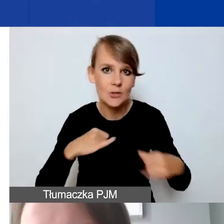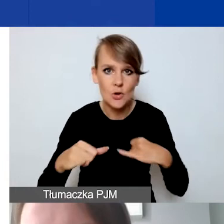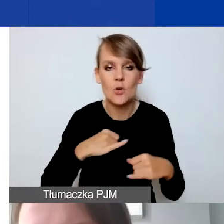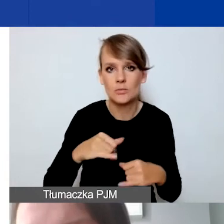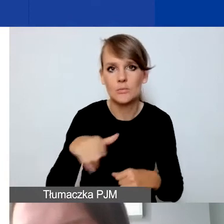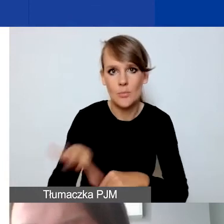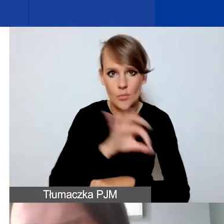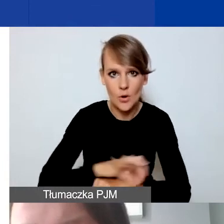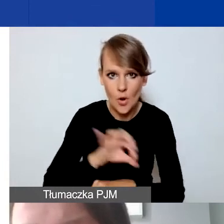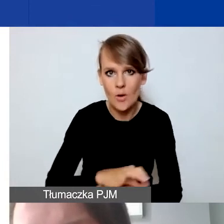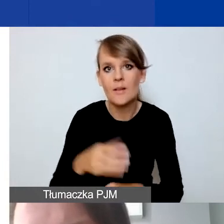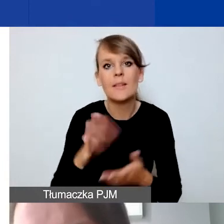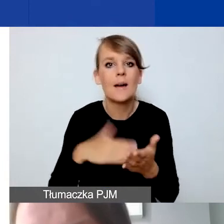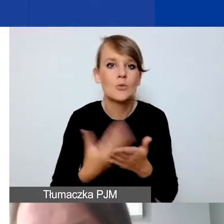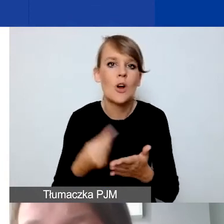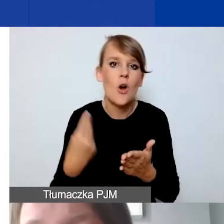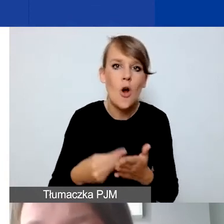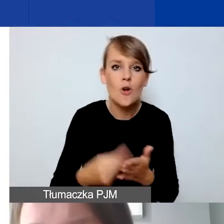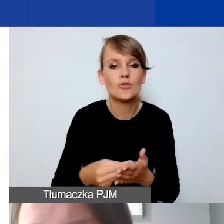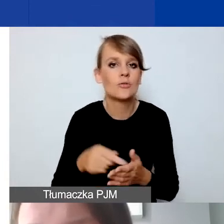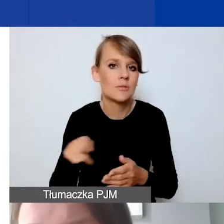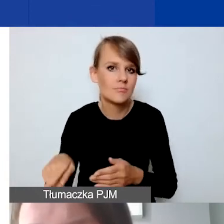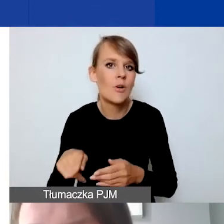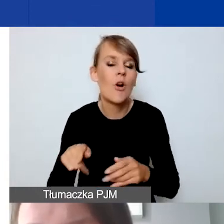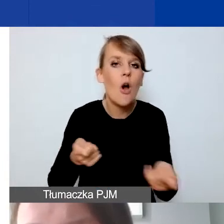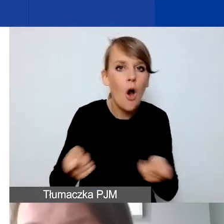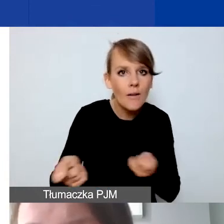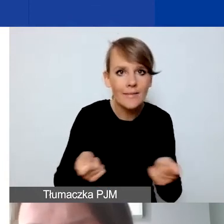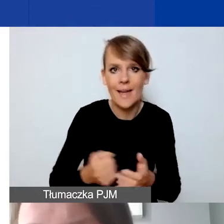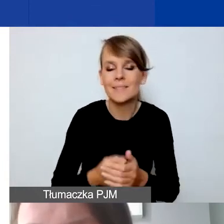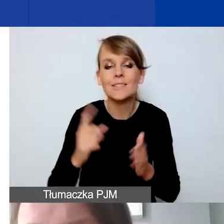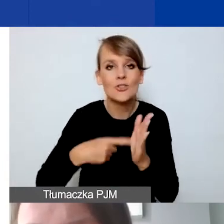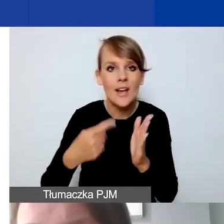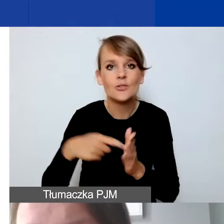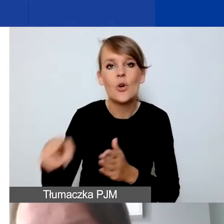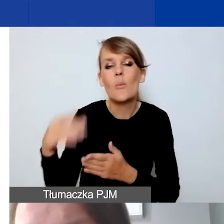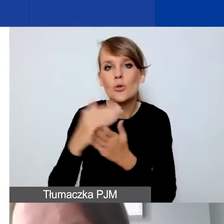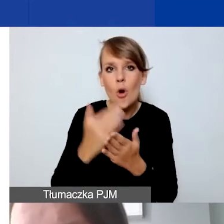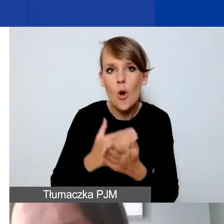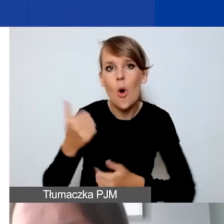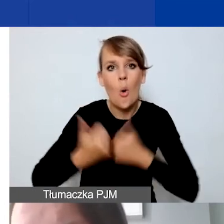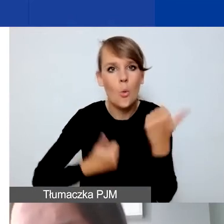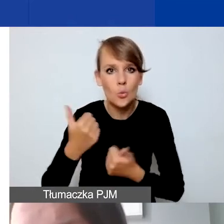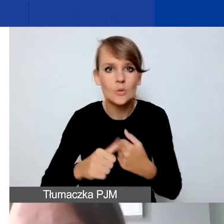z kosztami, na przykład koordynacji. Często w konkursach samorządowych czy środkach publicznych,